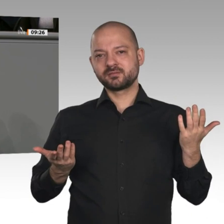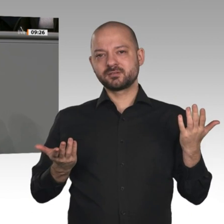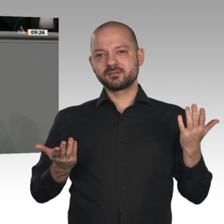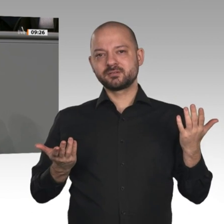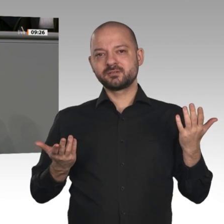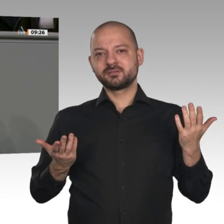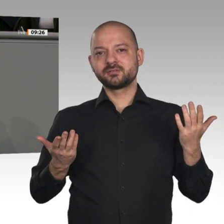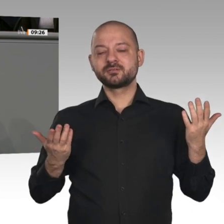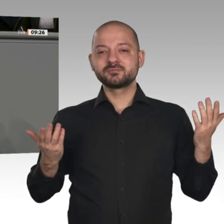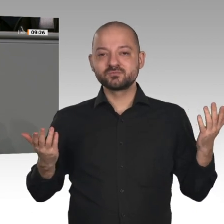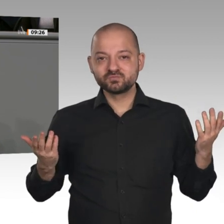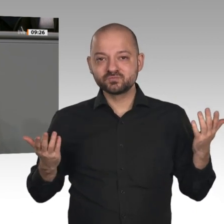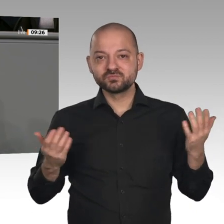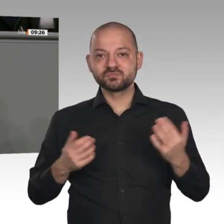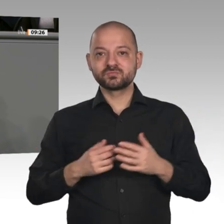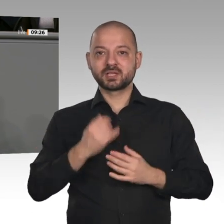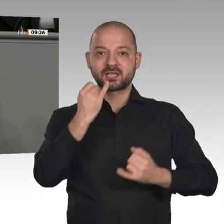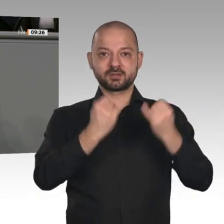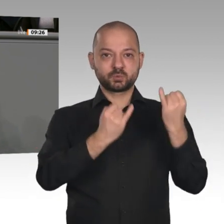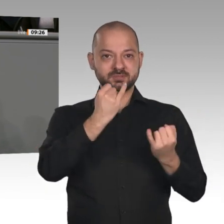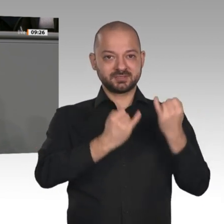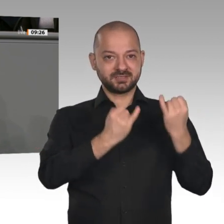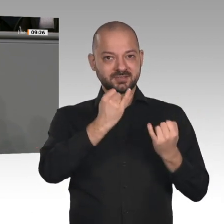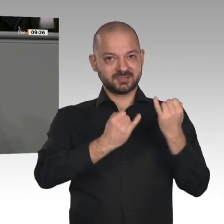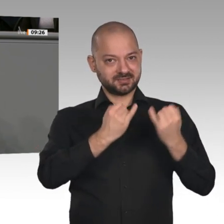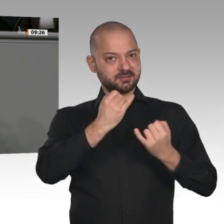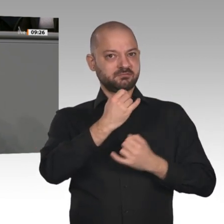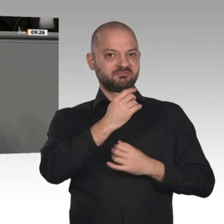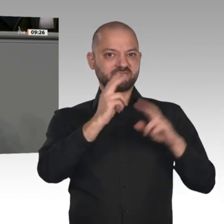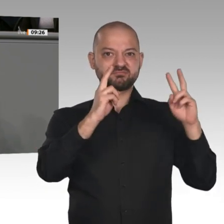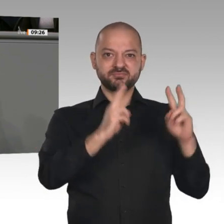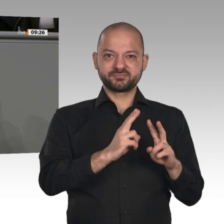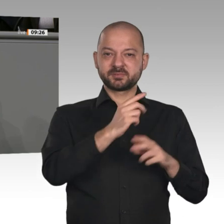Chemieindustrie bis zu minus 30 Prozent. Die Zahl der kurzarbeitenden Betriebe im